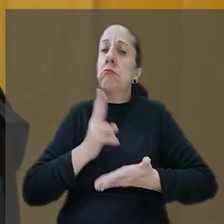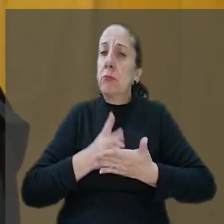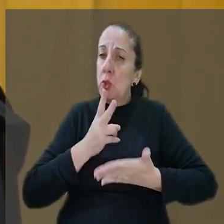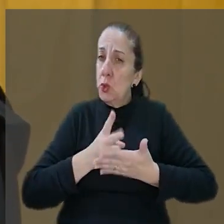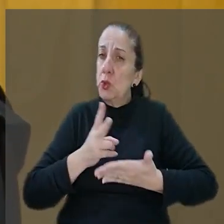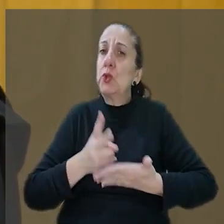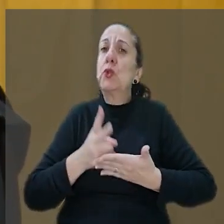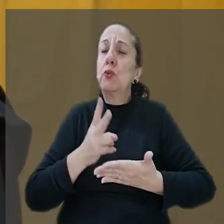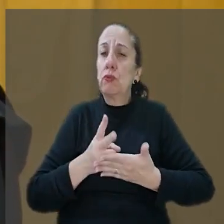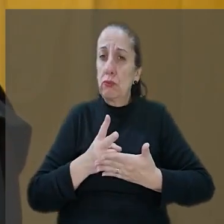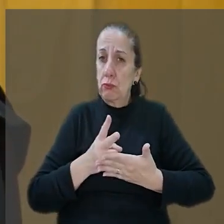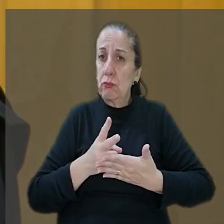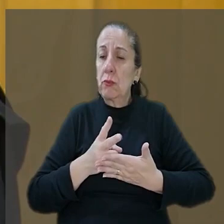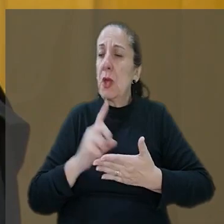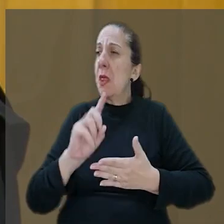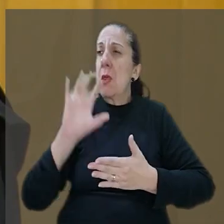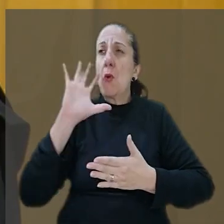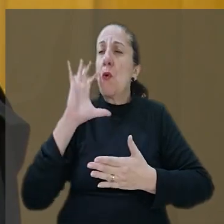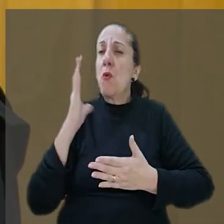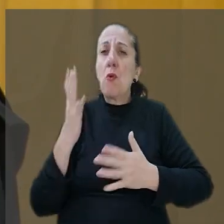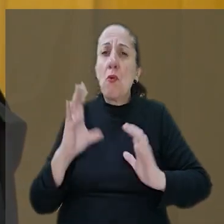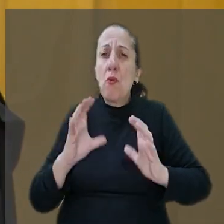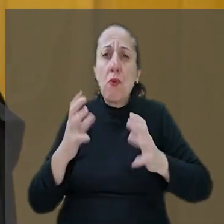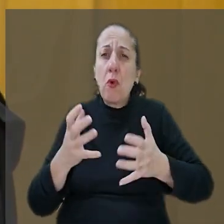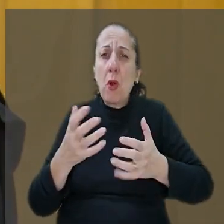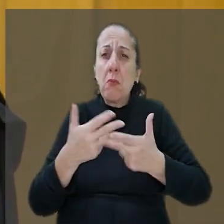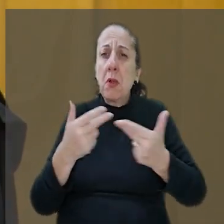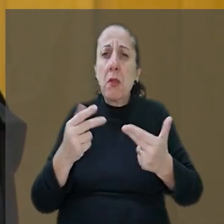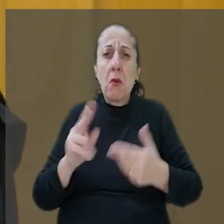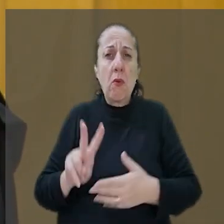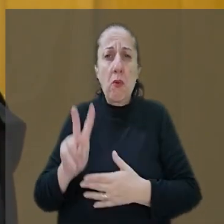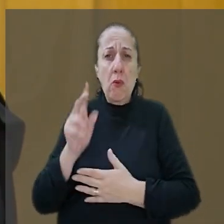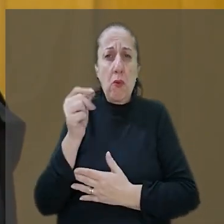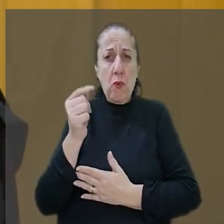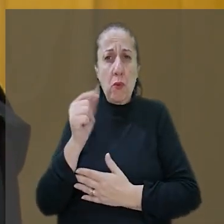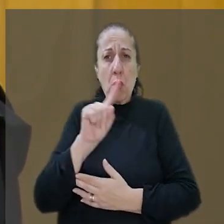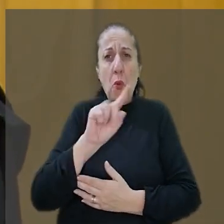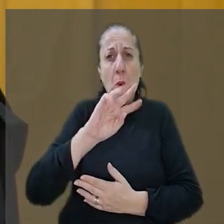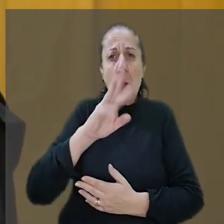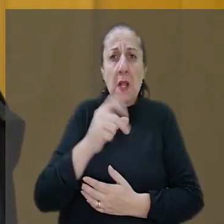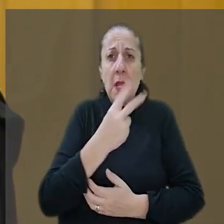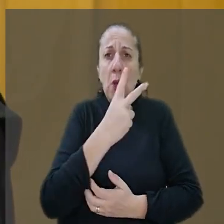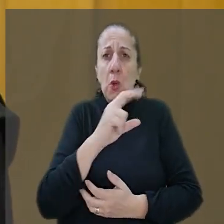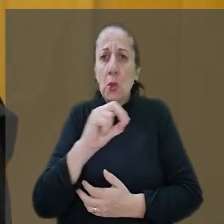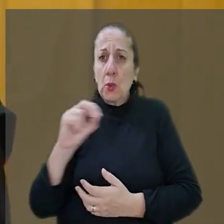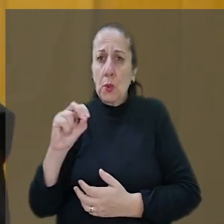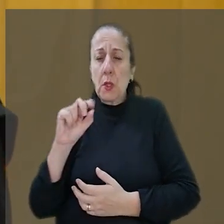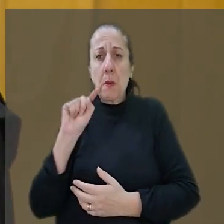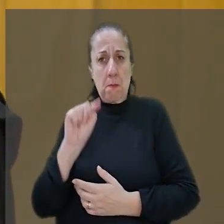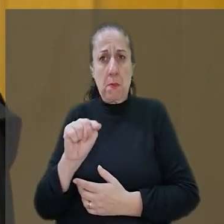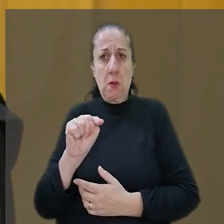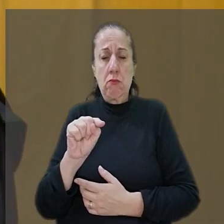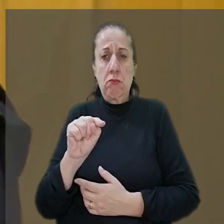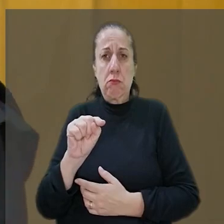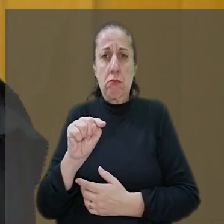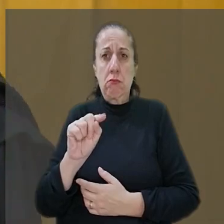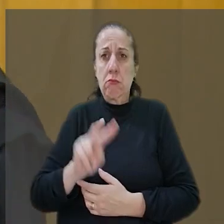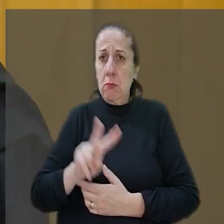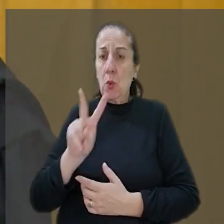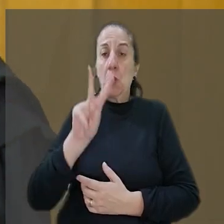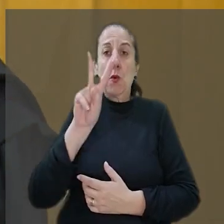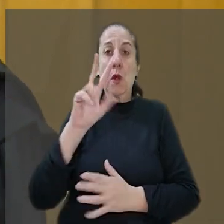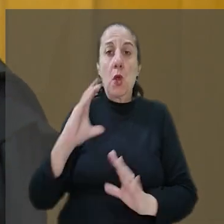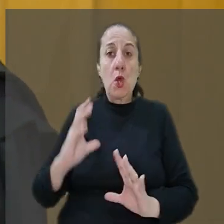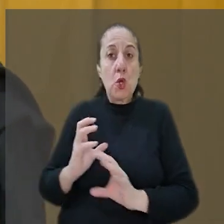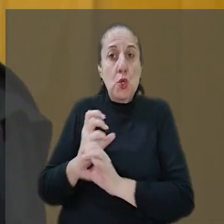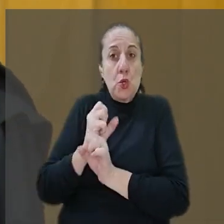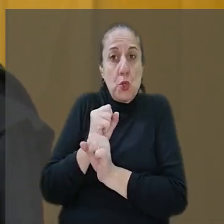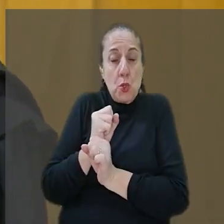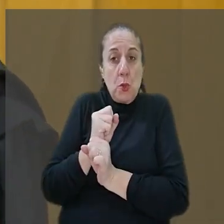valor, não me parece de forma alguma exorbitante R$ 1.200.000.000 que é o valor somado de dano moral